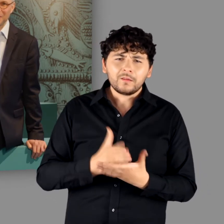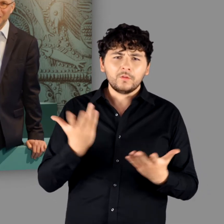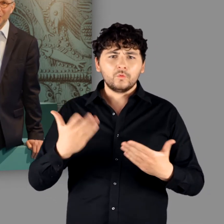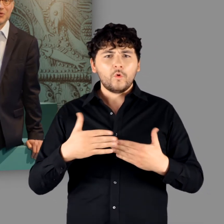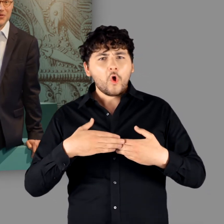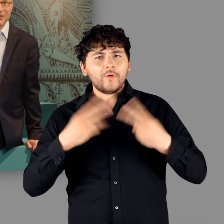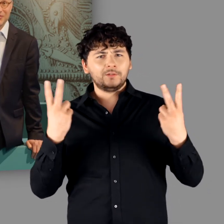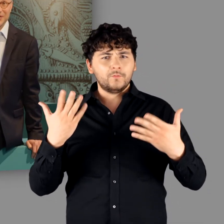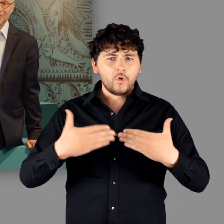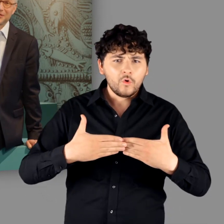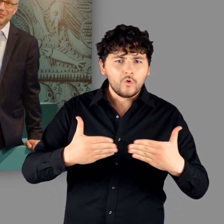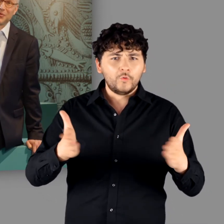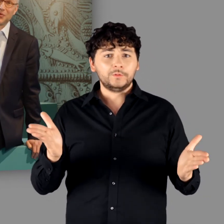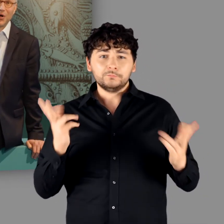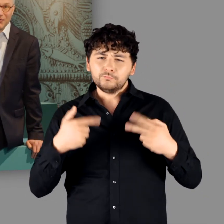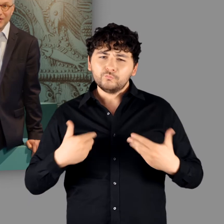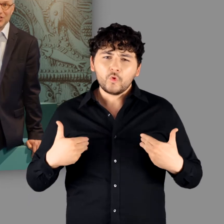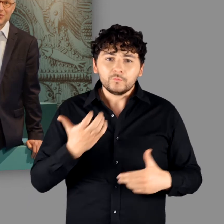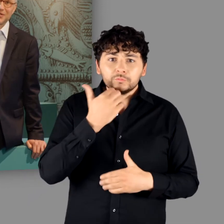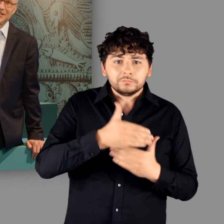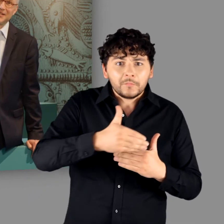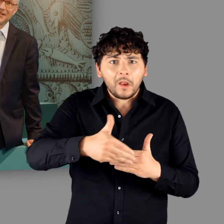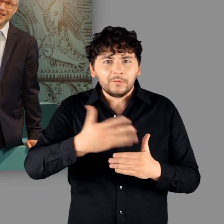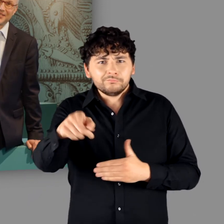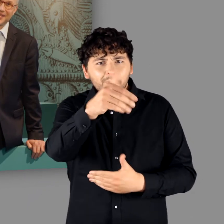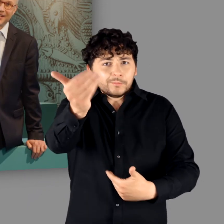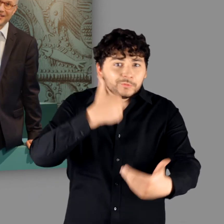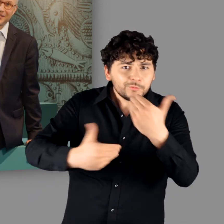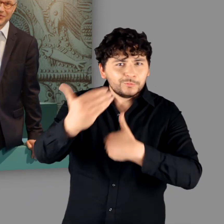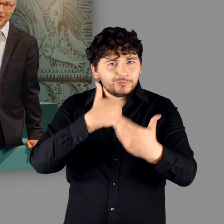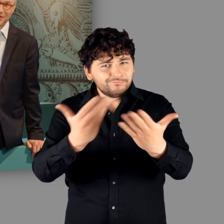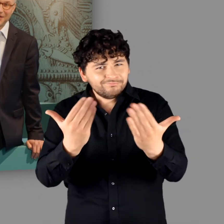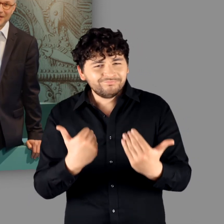und uns auf Ihren Besuch, hoffentlich schon in den nächsten Tagen, freuen.